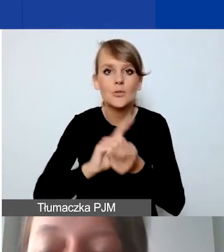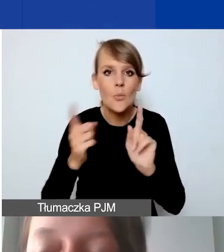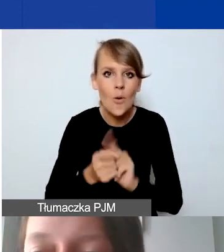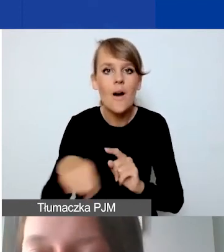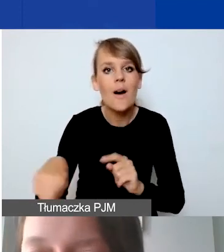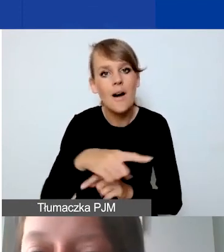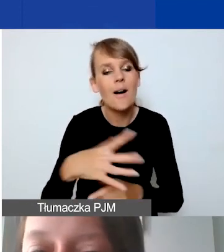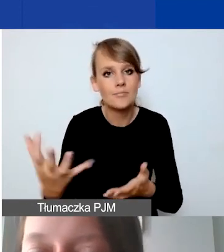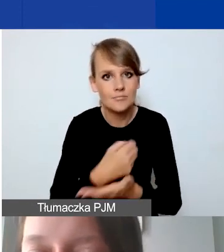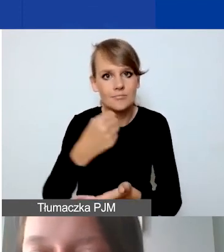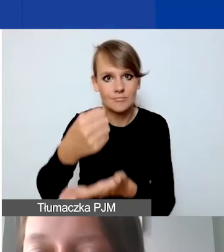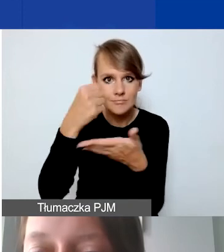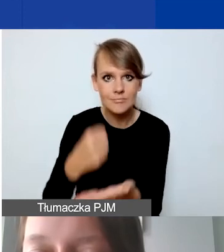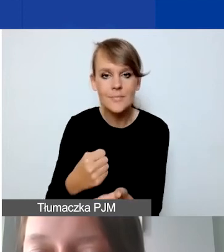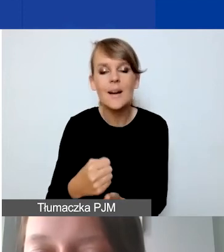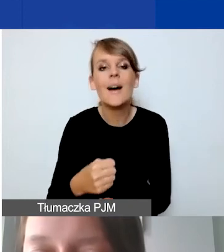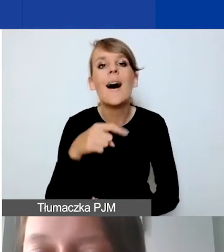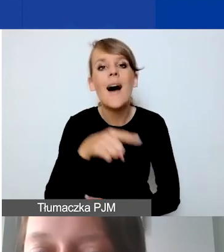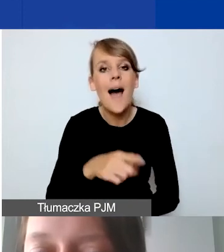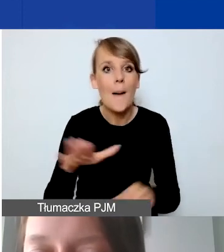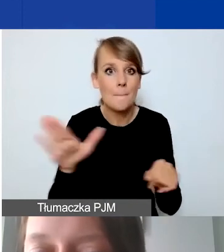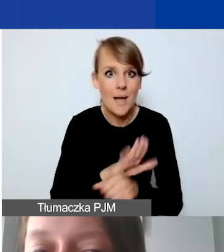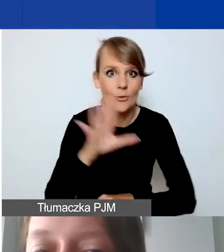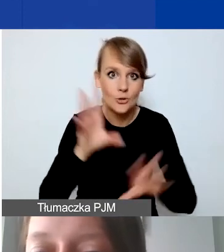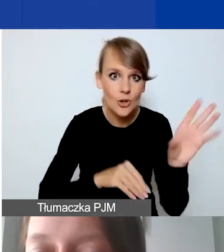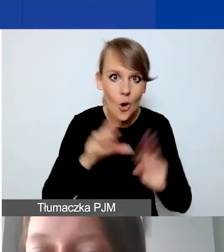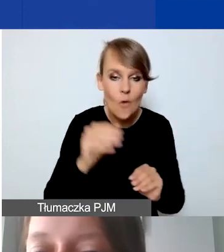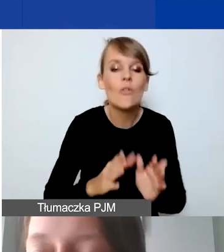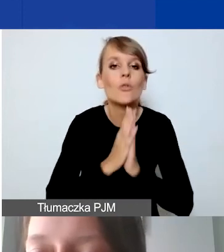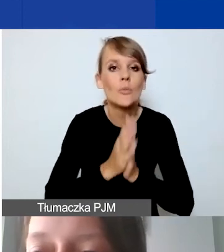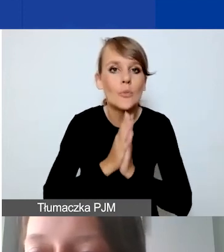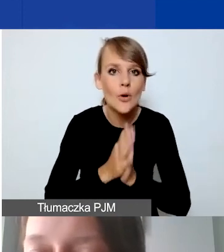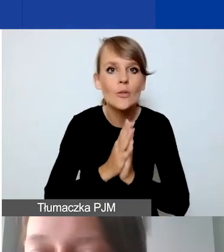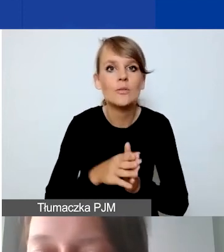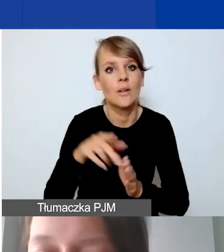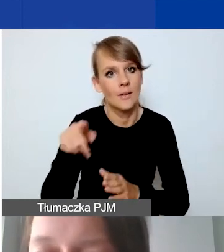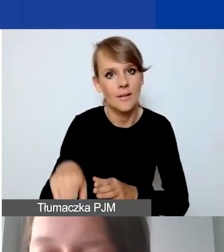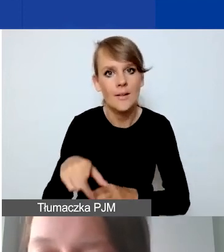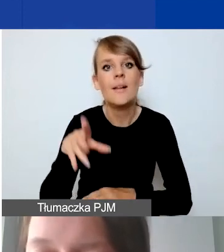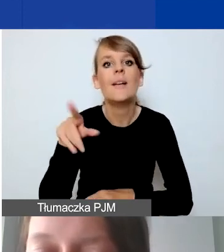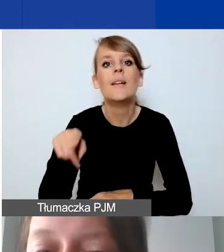Zaznaczam, że w przypadku pełnej księgowości, prosimy o wyodrębnioną ewidencję księgową na planie kont.